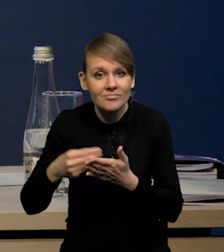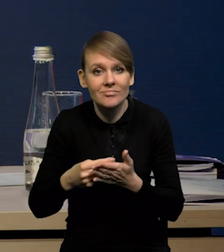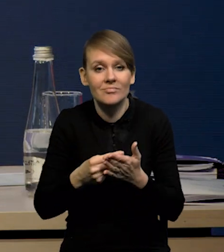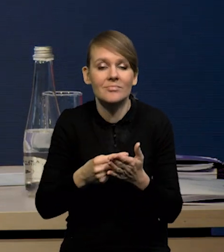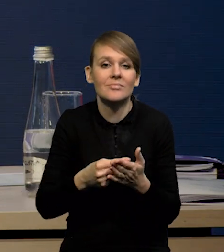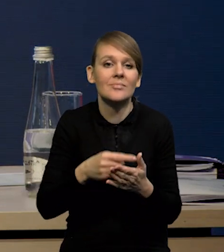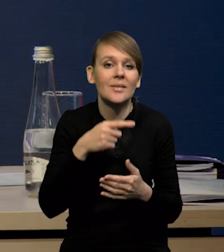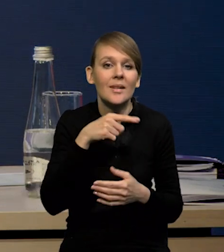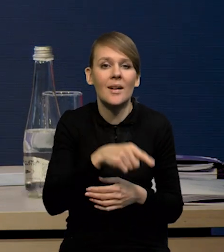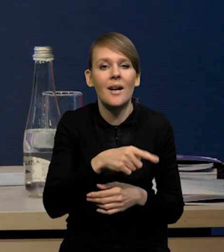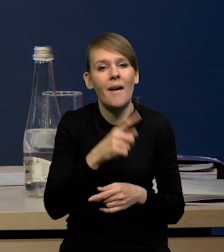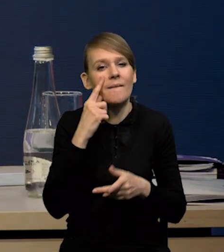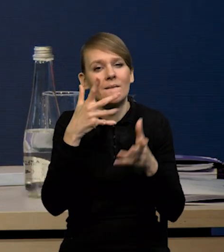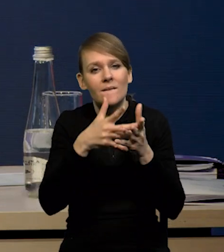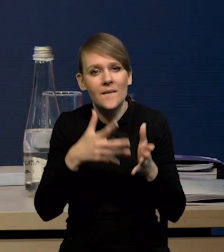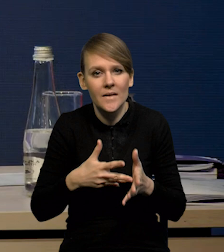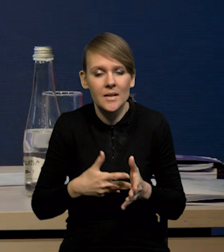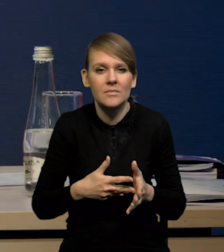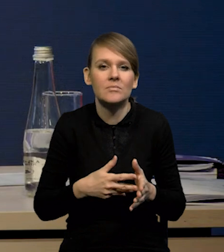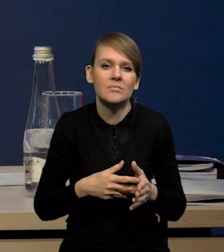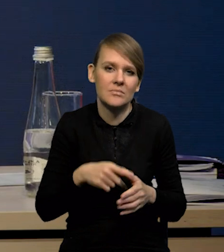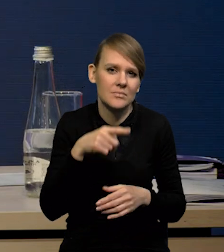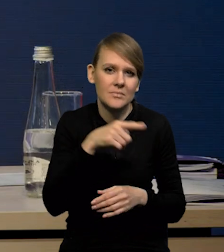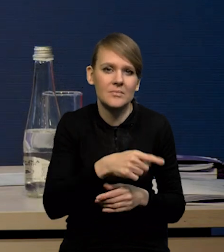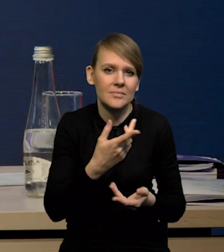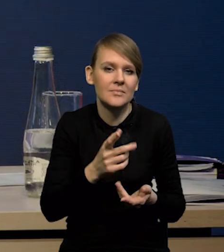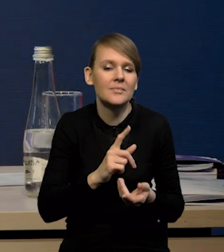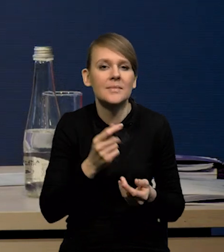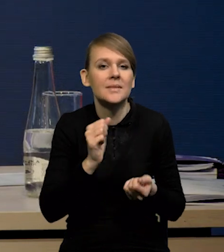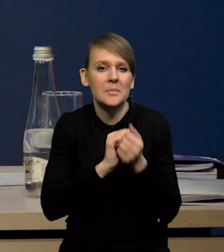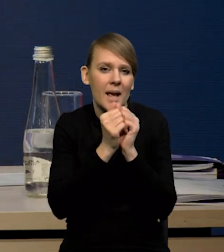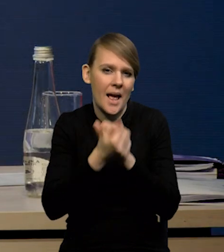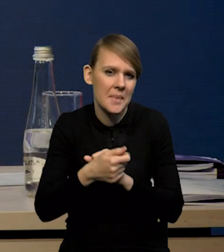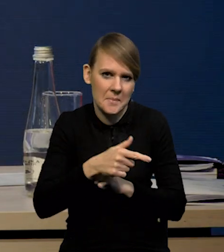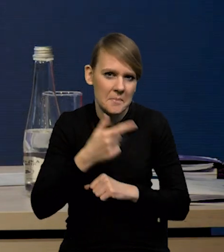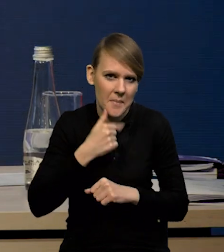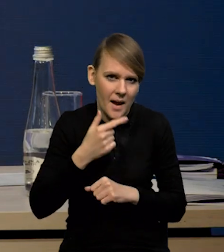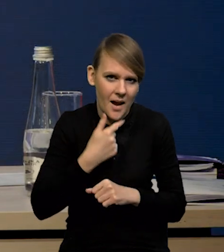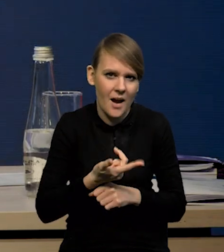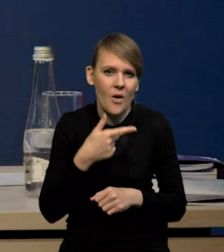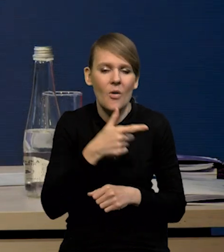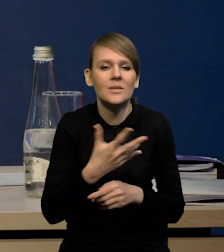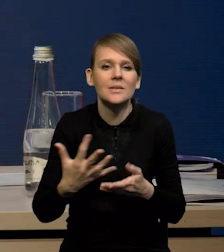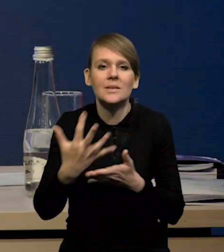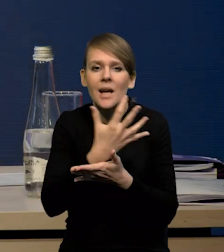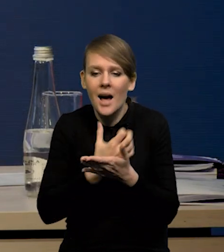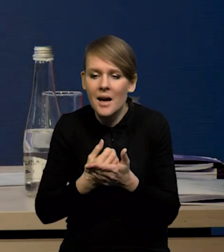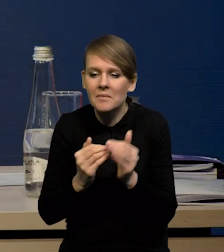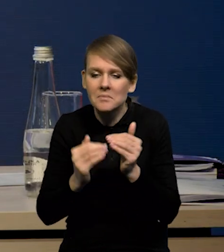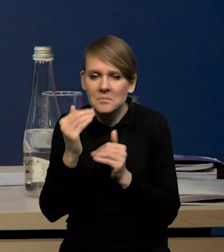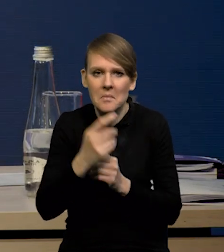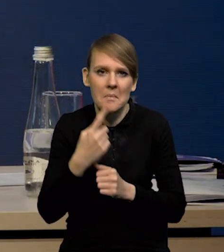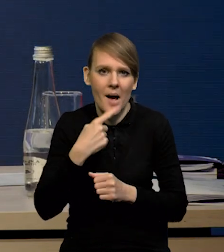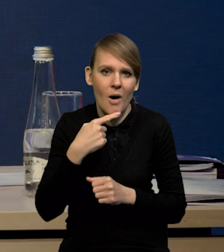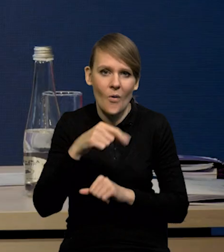czy dynamikę konsumpcji w horyzoncie projekcji oceniamy jako stosunkowo niską. Mamy relatywnie niski wzrost dochodu do dyspozycji. Jak Państwo widzą,